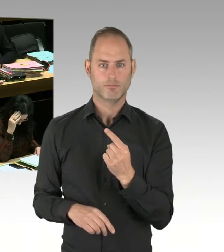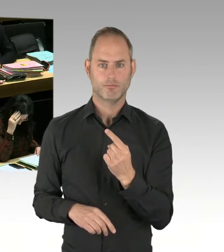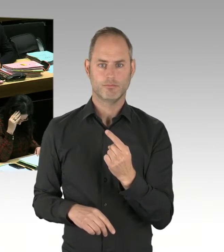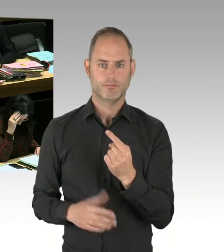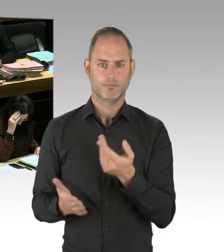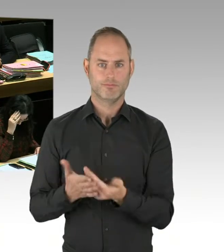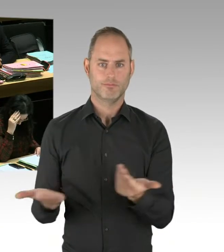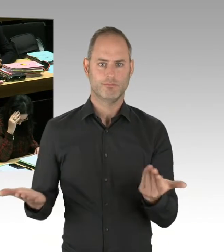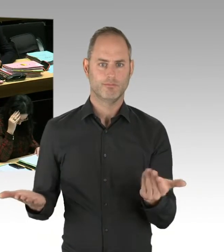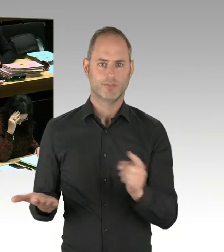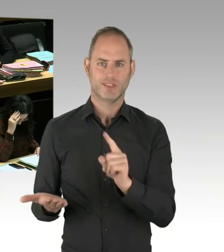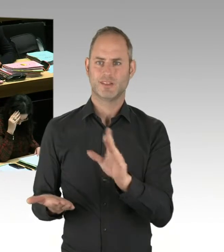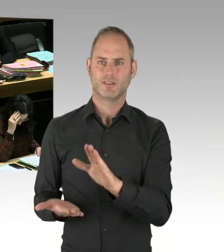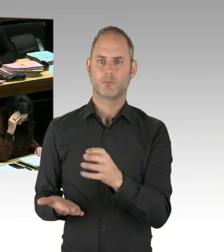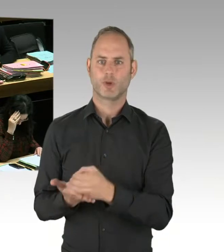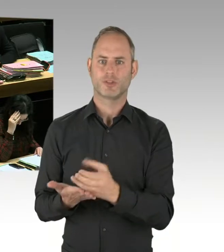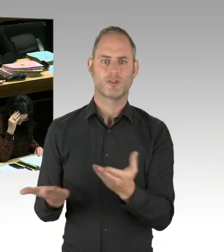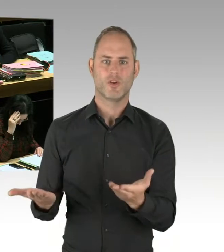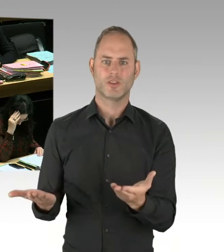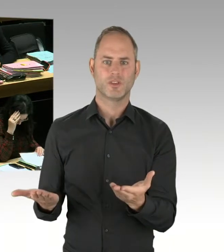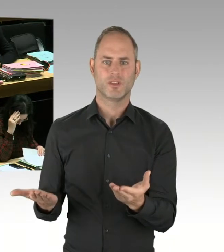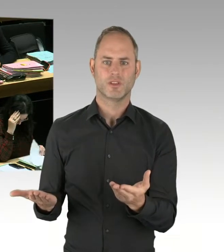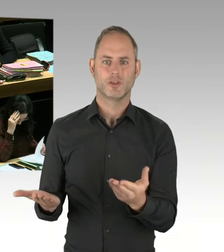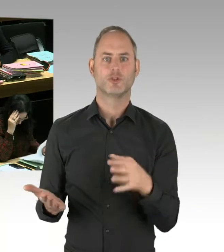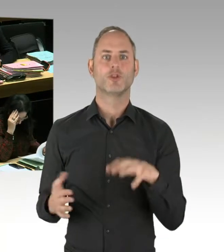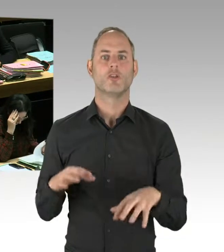Ich persönlich sage auch ganz deutlich,